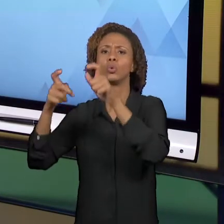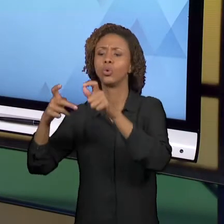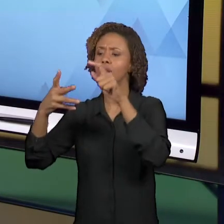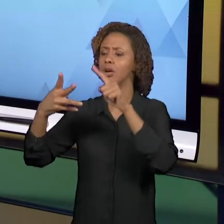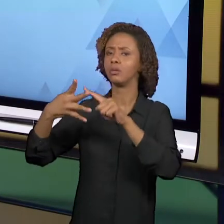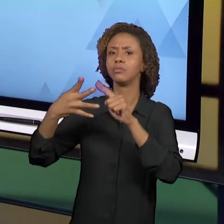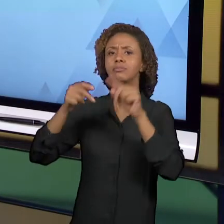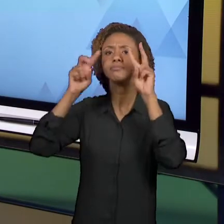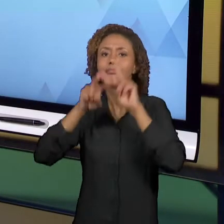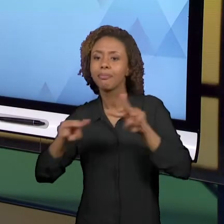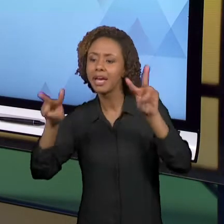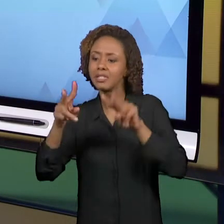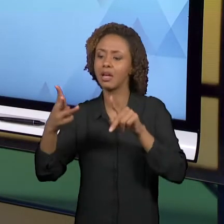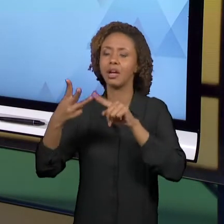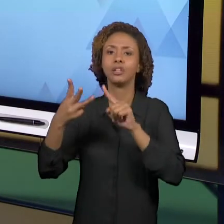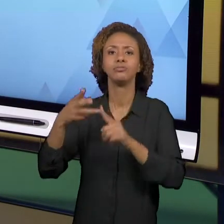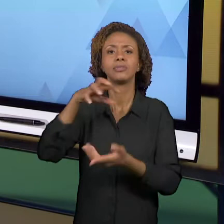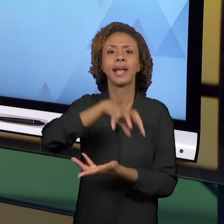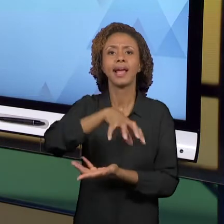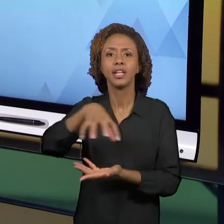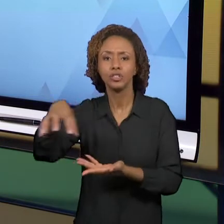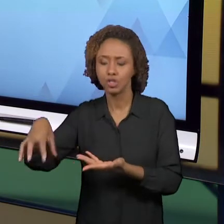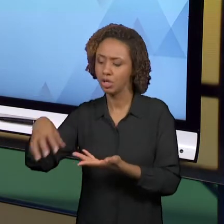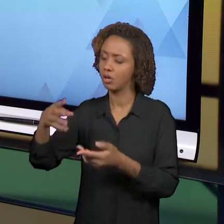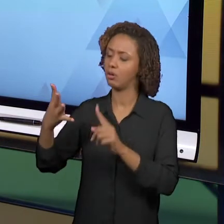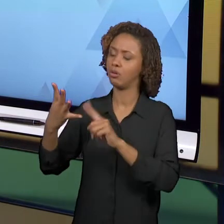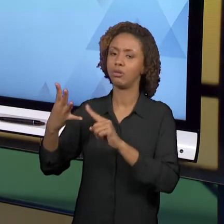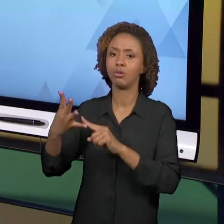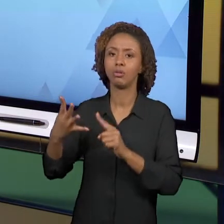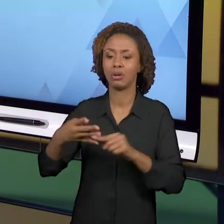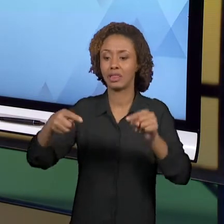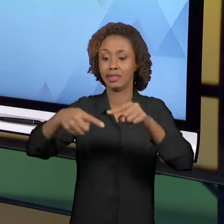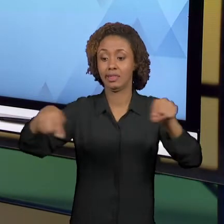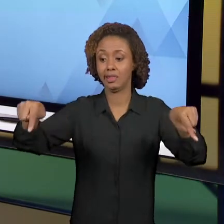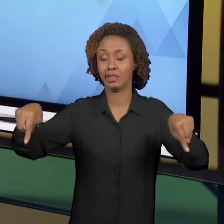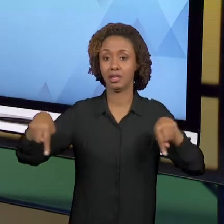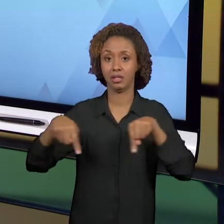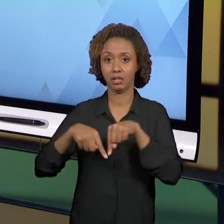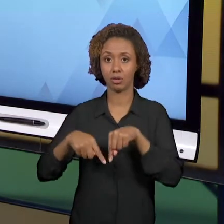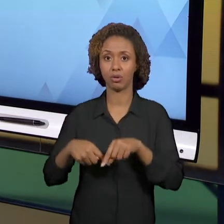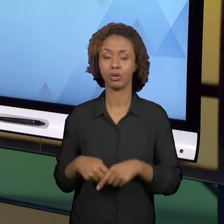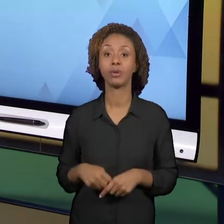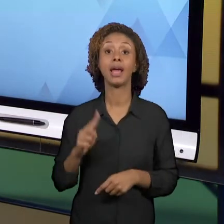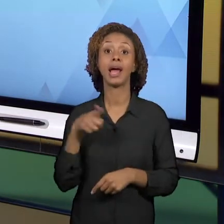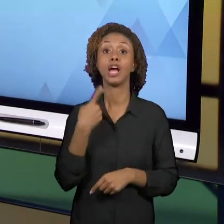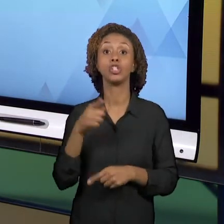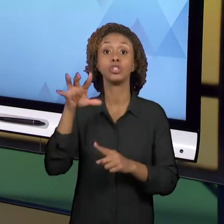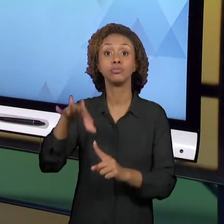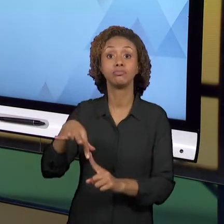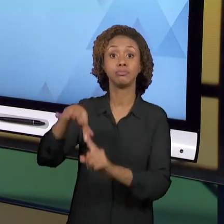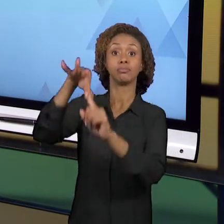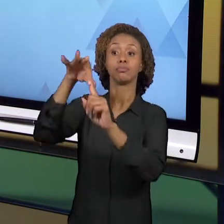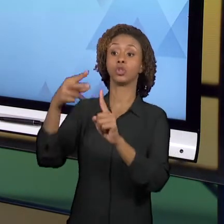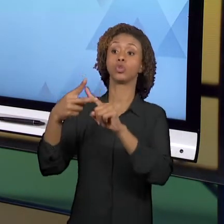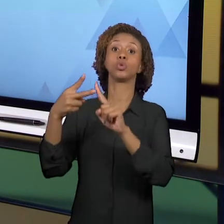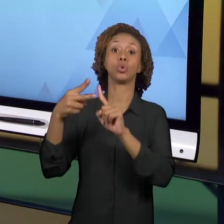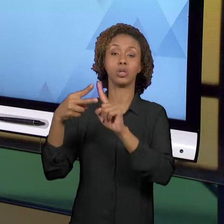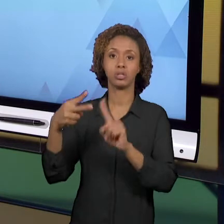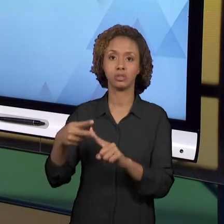TERRITÓRIO. E NÓS PRIORIZAMOS DUAS; LUGAR E PAISAGEM. PORQUE SÃO AS DUAS QUE MAIS APARECEM